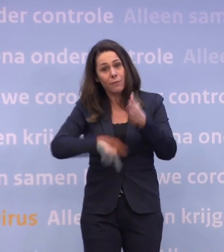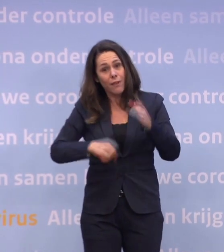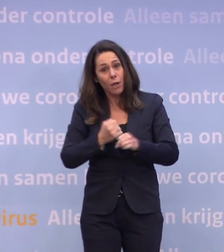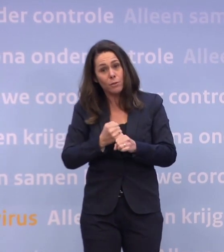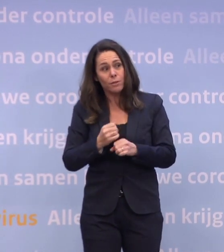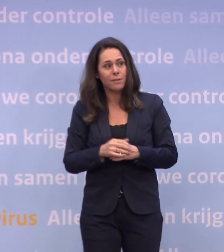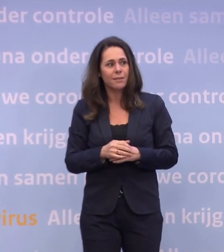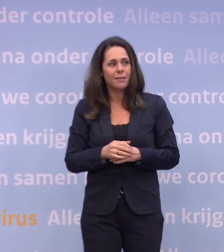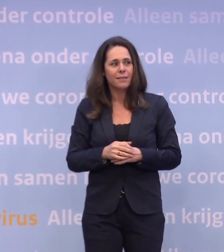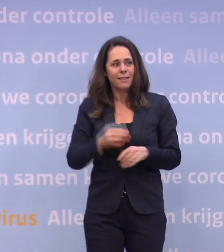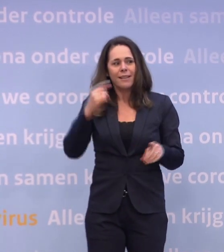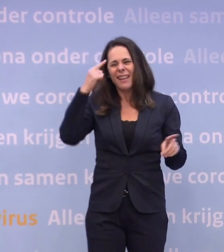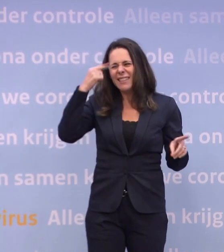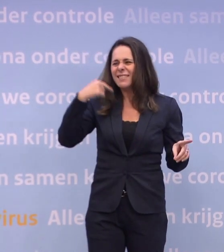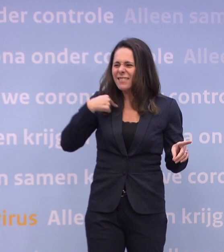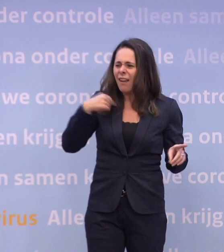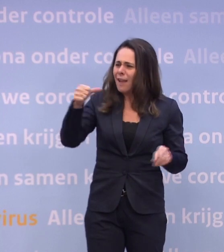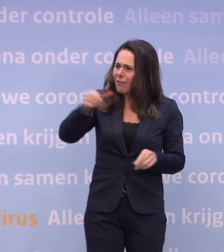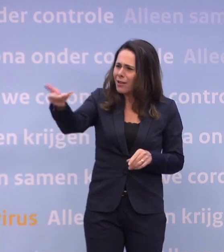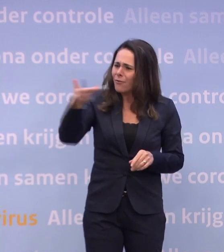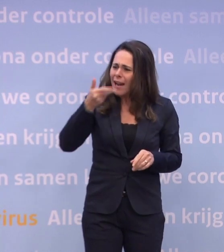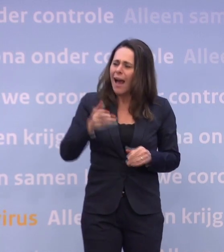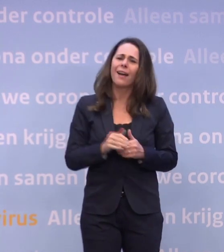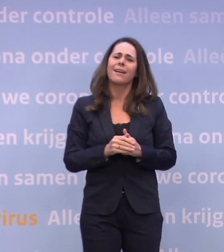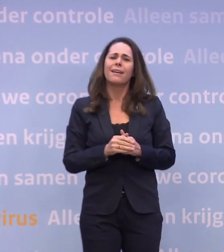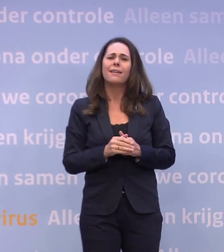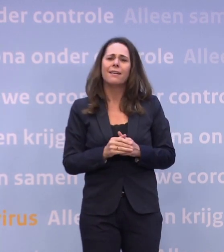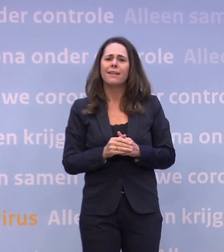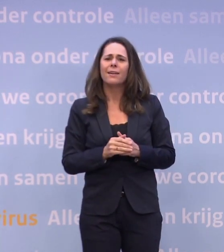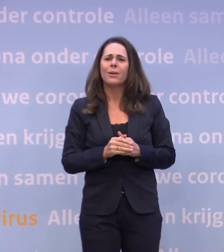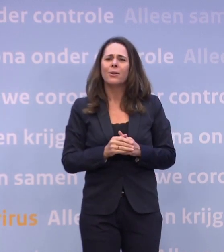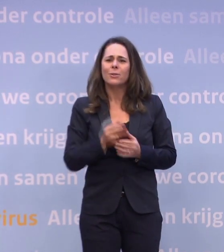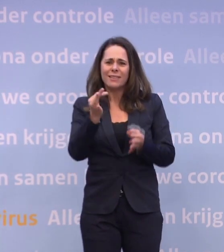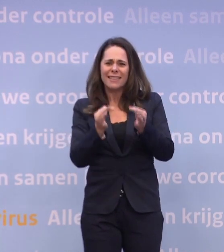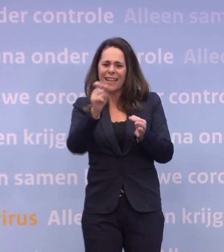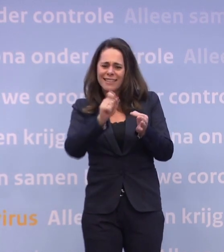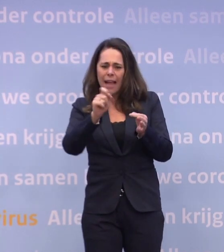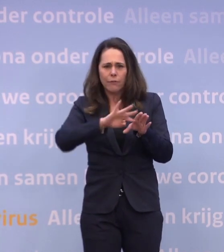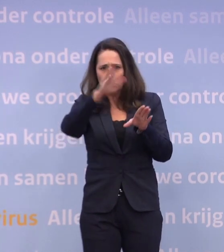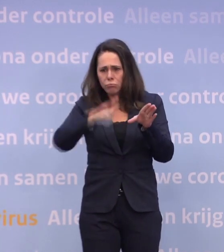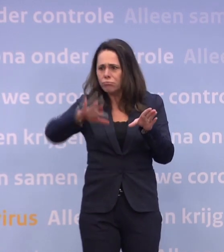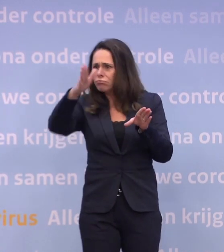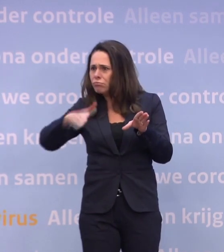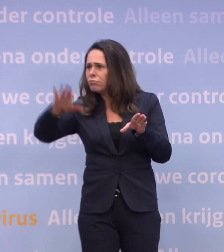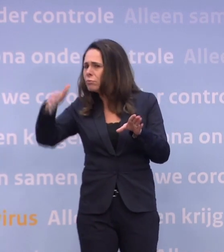Ik dacht dat u zou gaan vragen: Hoe moeten we nou die fluctuerende testcijfers zien? Want daar zit van alles onder en daarom is het moeilijk...